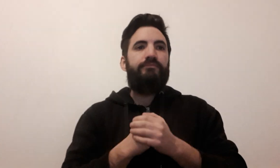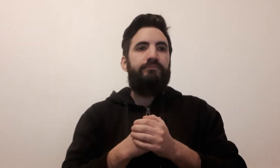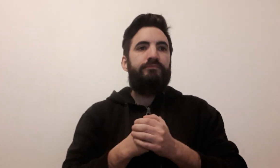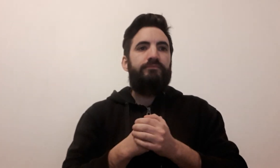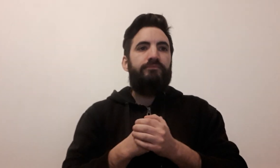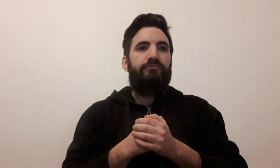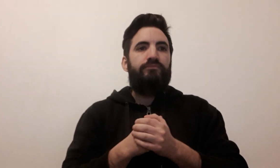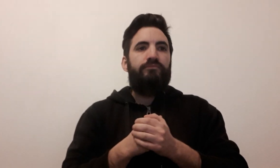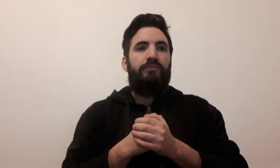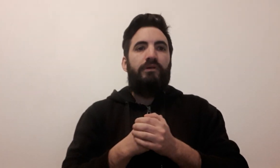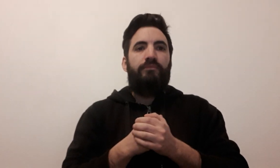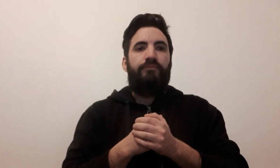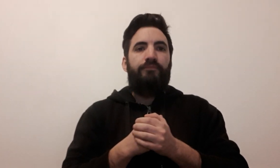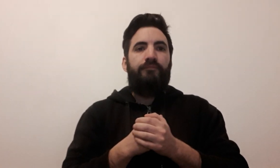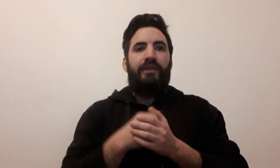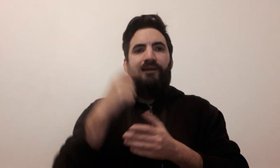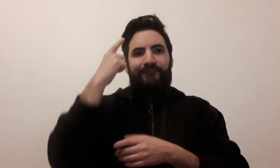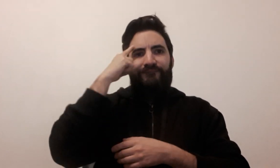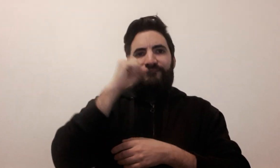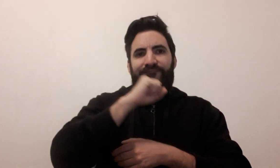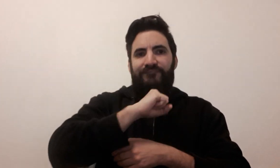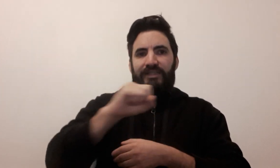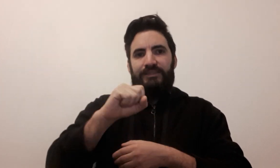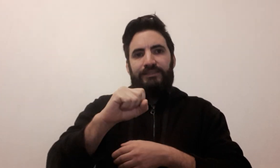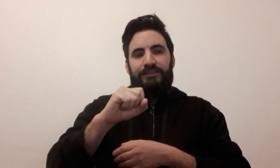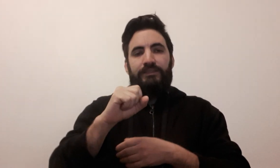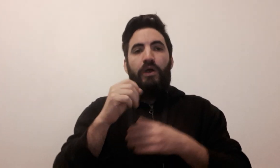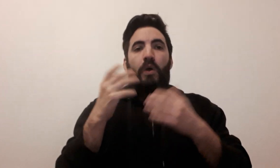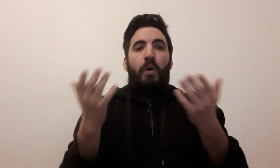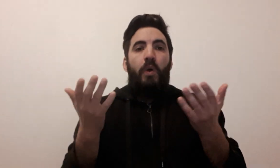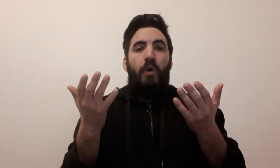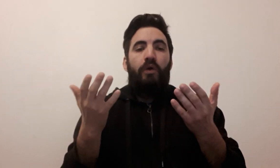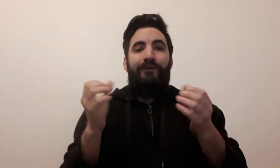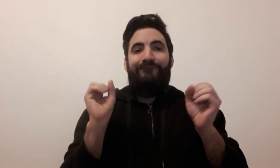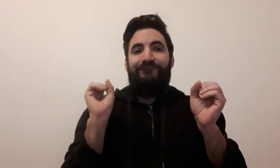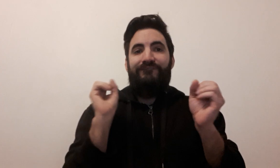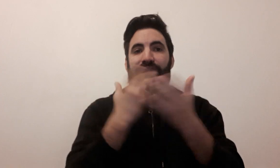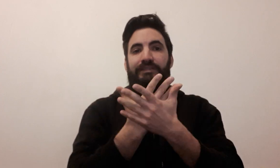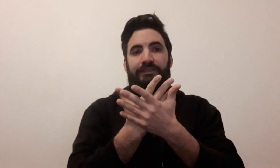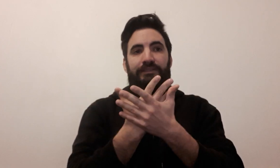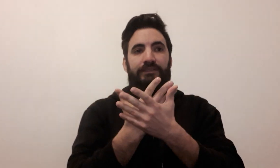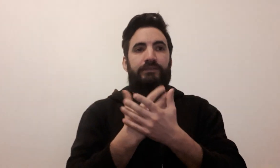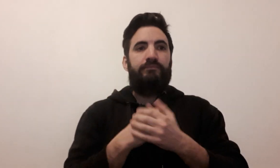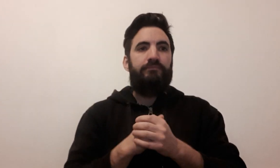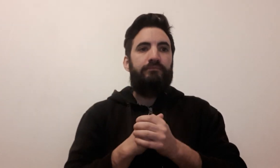réflexe (2 signes possibles)